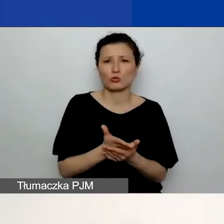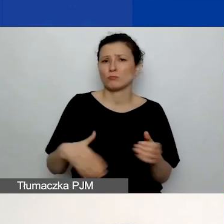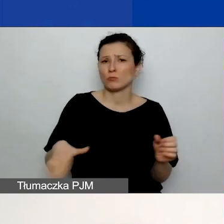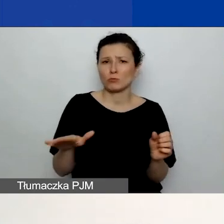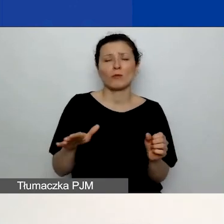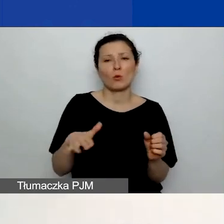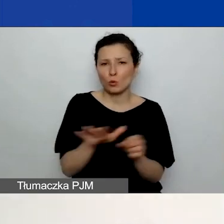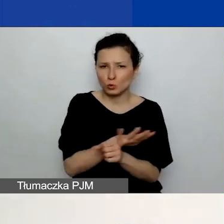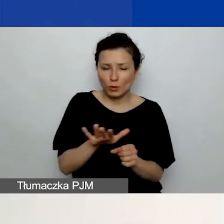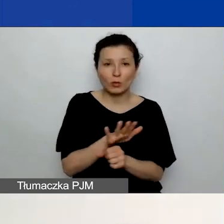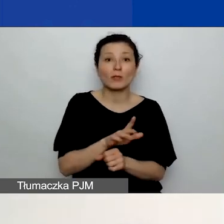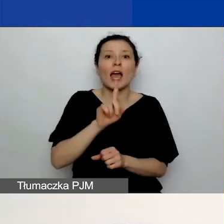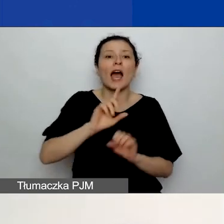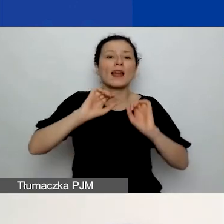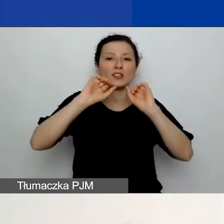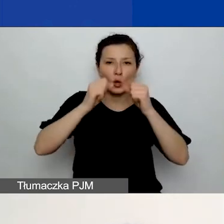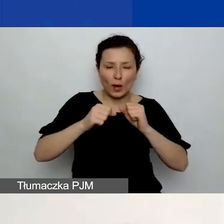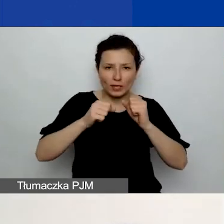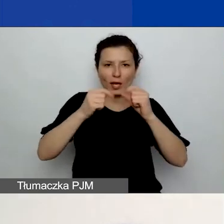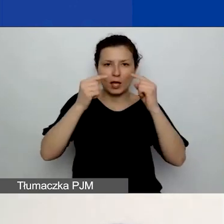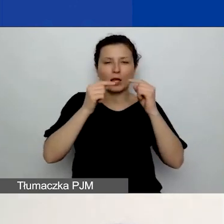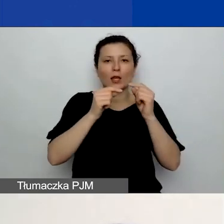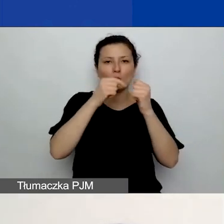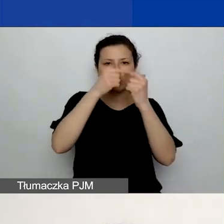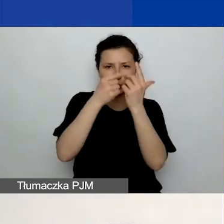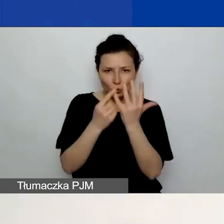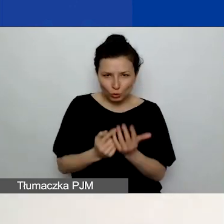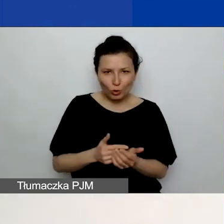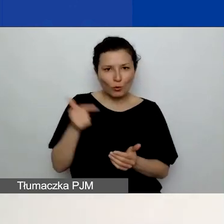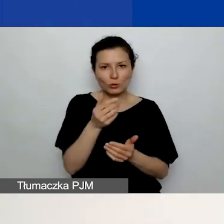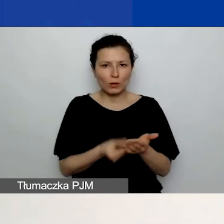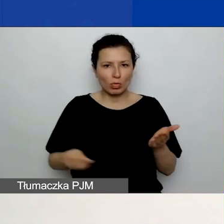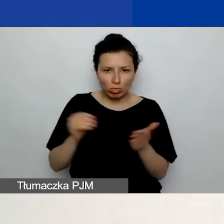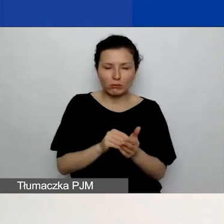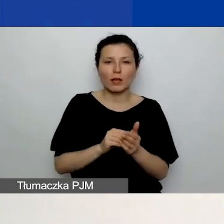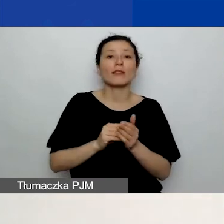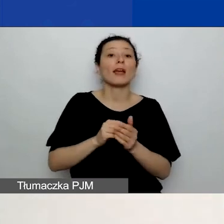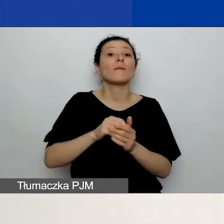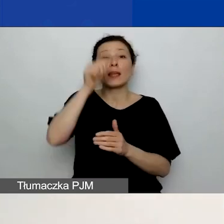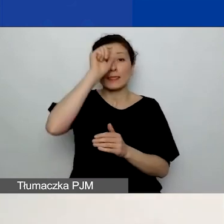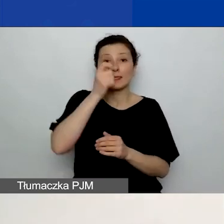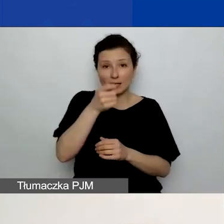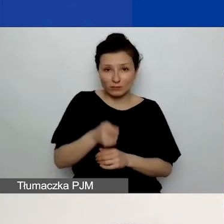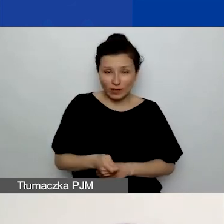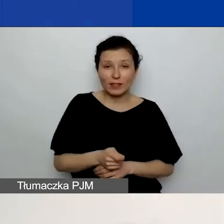Natomiast działania muszą być dodane i nazwane. Wówczas ich odpowiedniki pojawią się w budżecie.